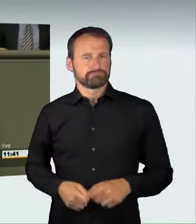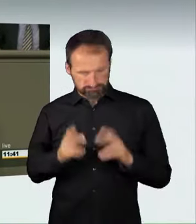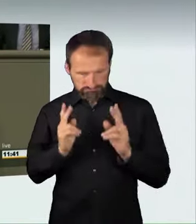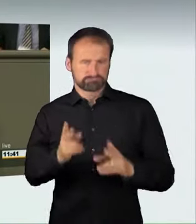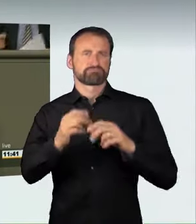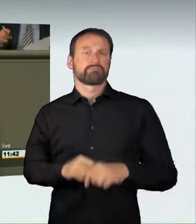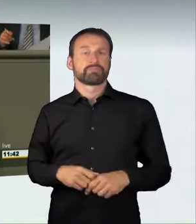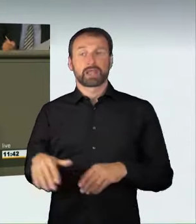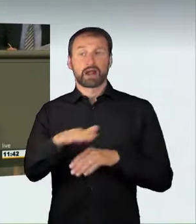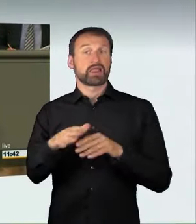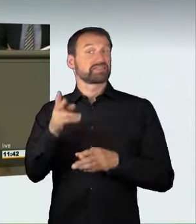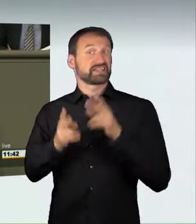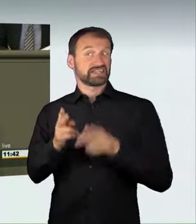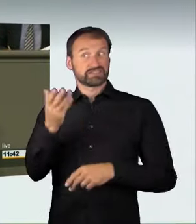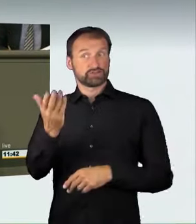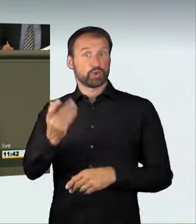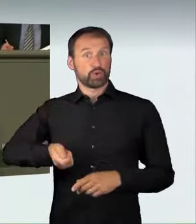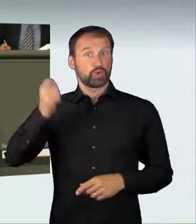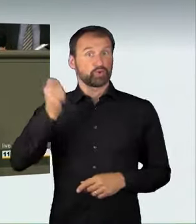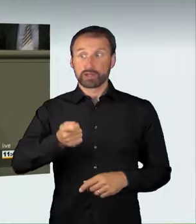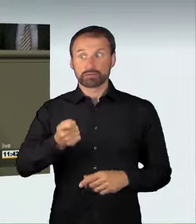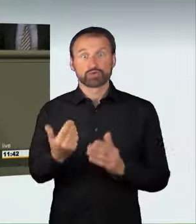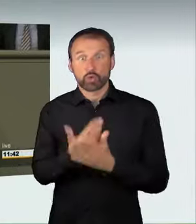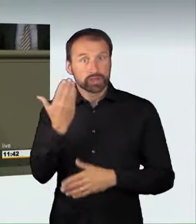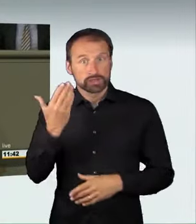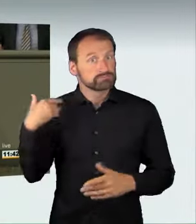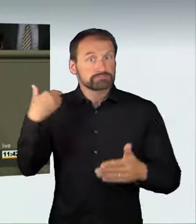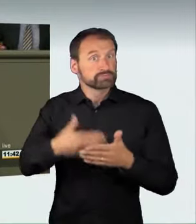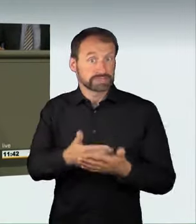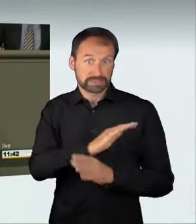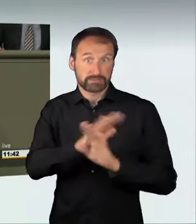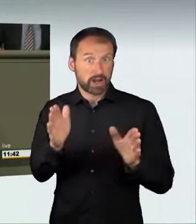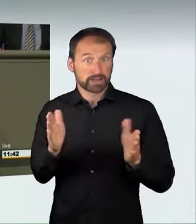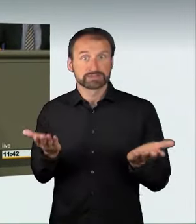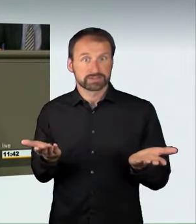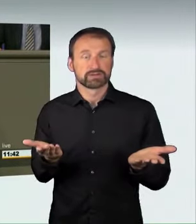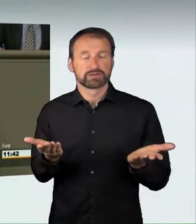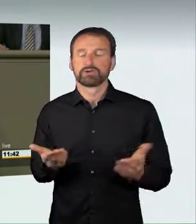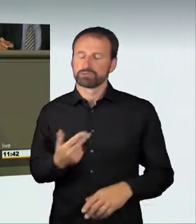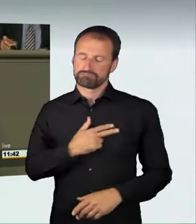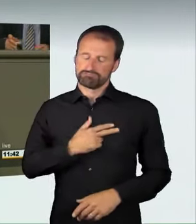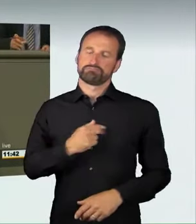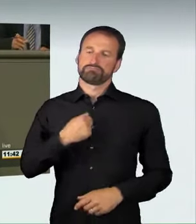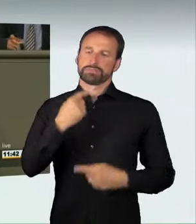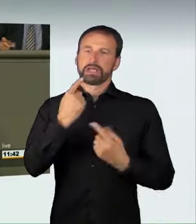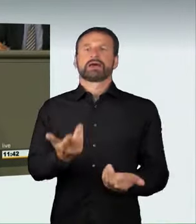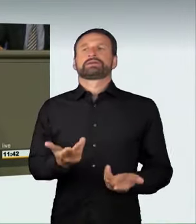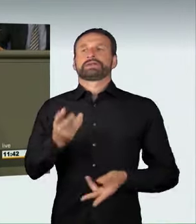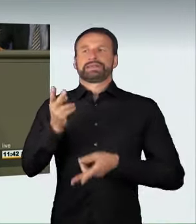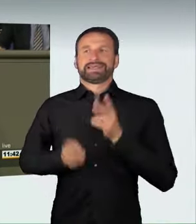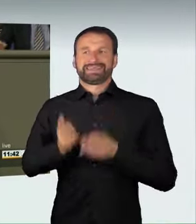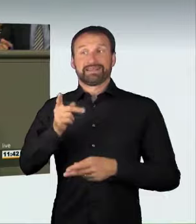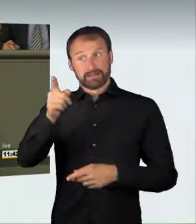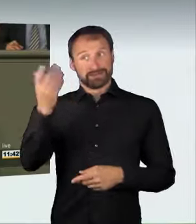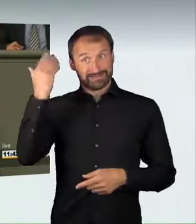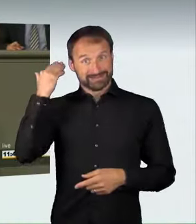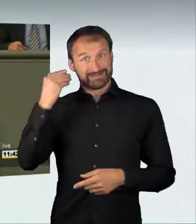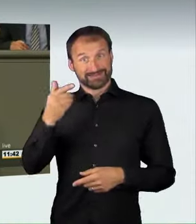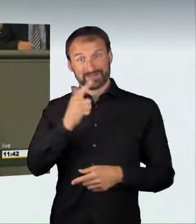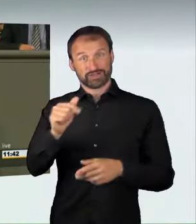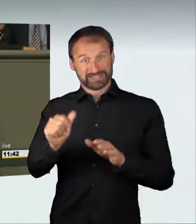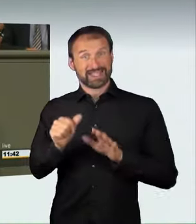Das war neu in der Rechtsprechung. Die Richter waren der Meinung,